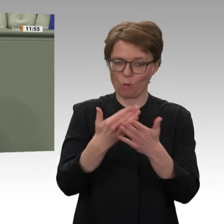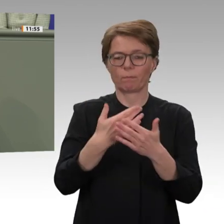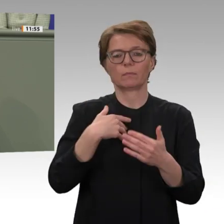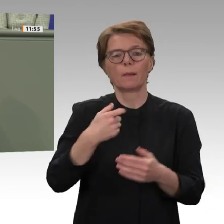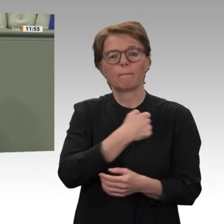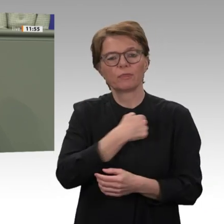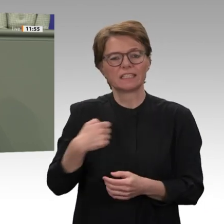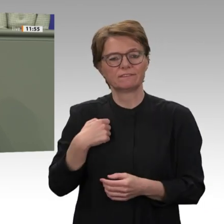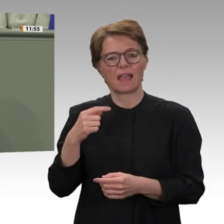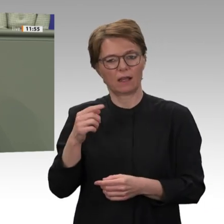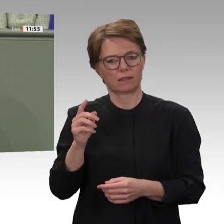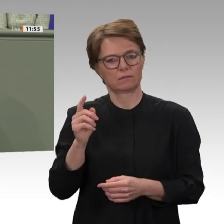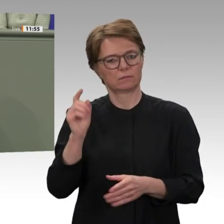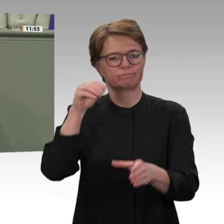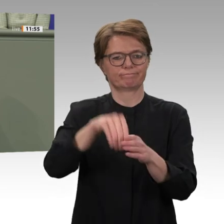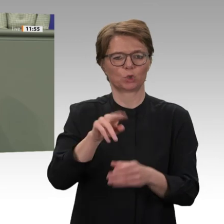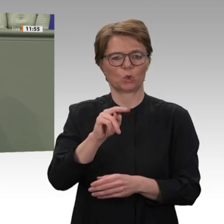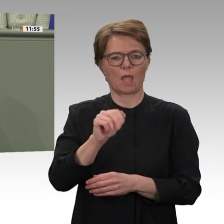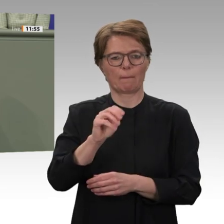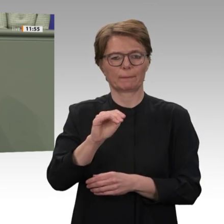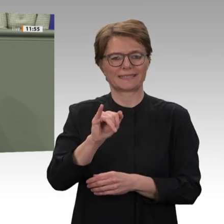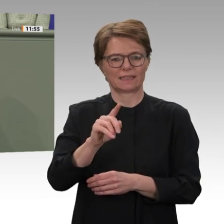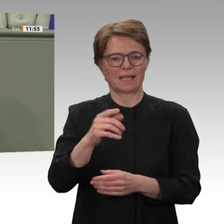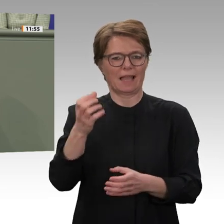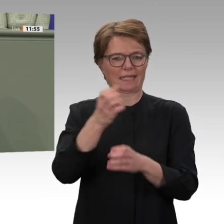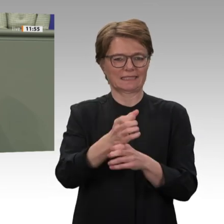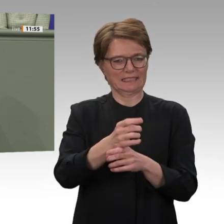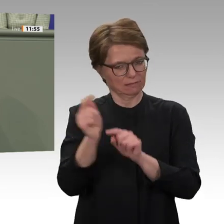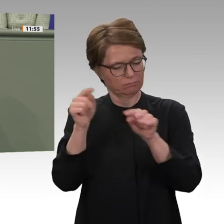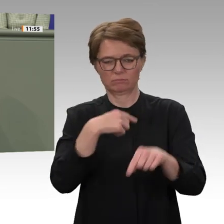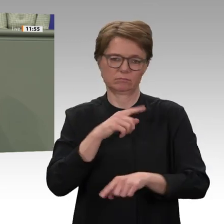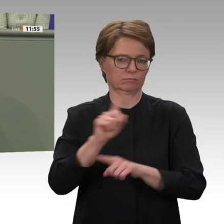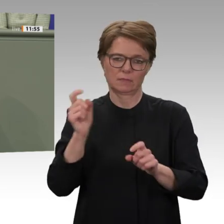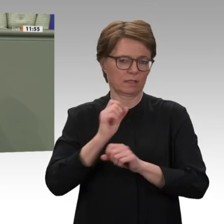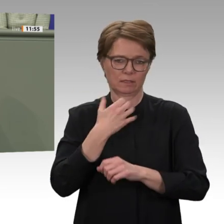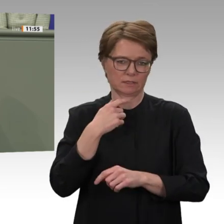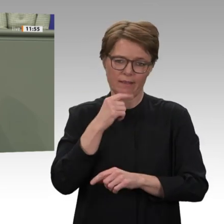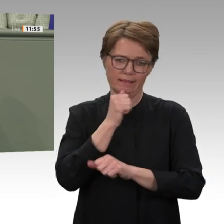lebende Sudanesinnen und Sudanesen in große Sorge. Wir sagen ganz deutlich: Es braucht